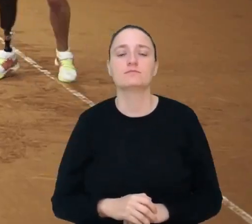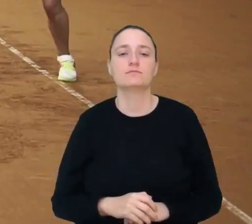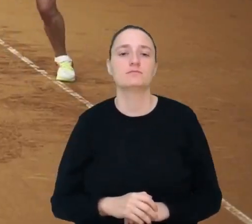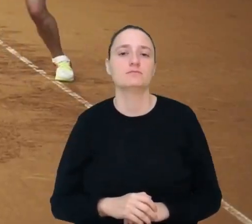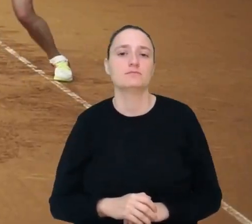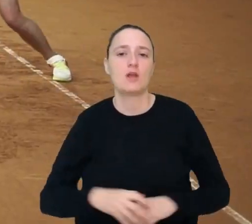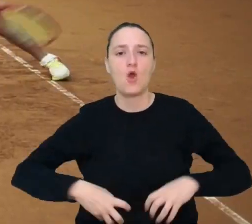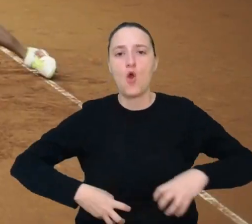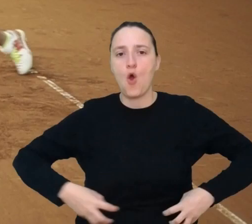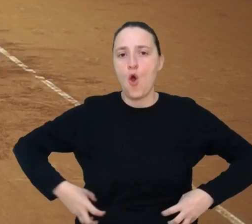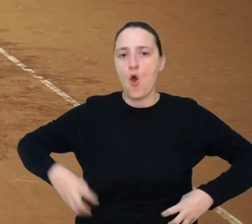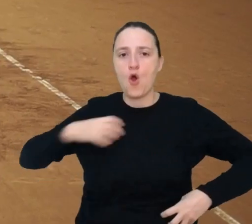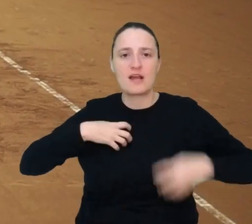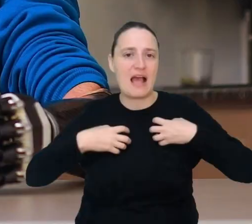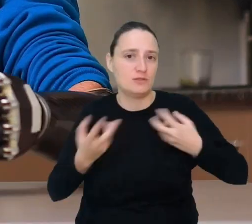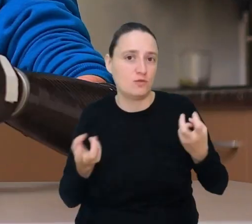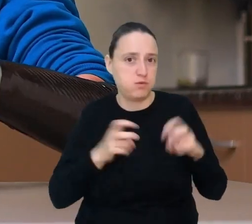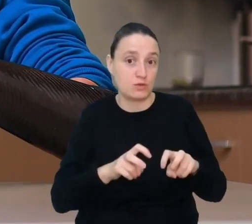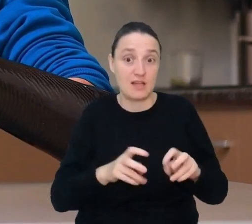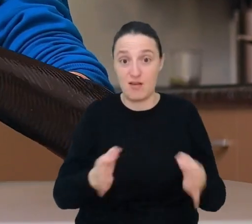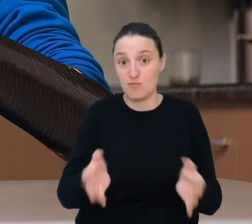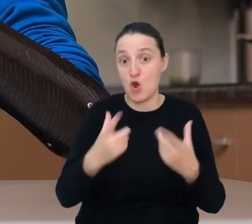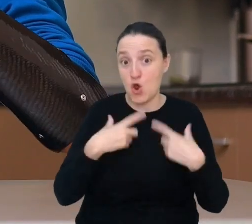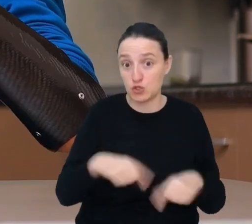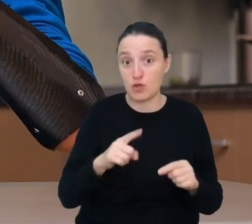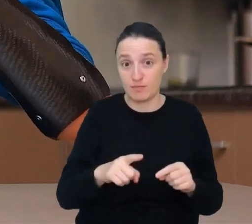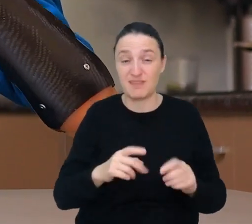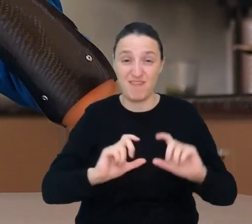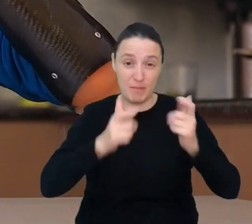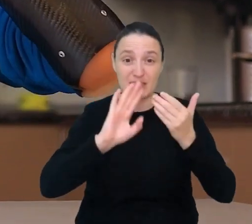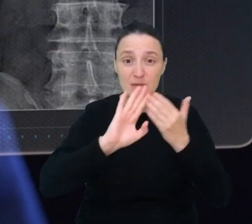Już dziś osoby po wypadkach korzystają z robotycznych protez np. protezy ręki.